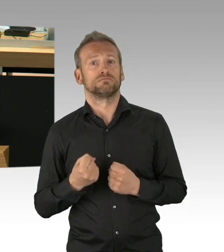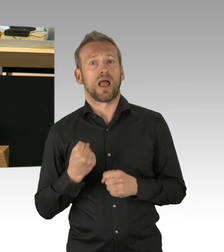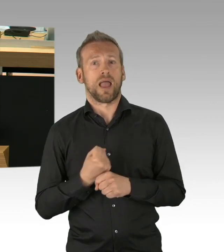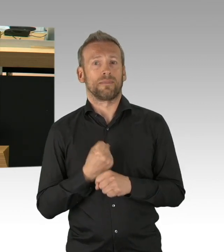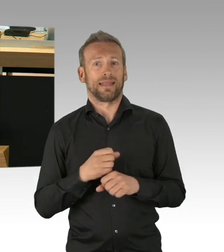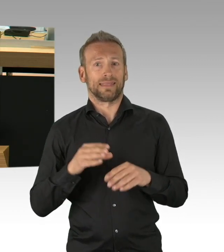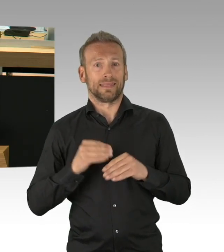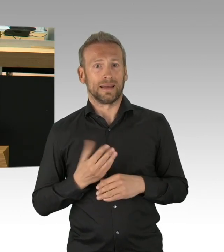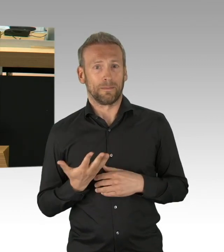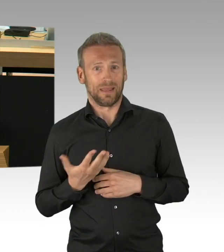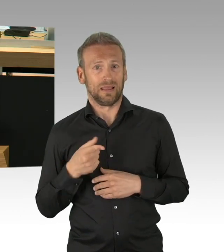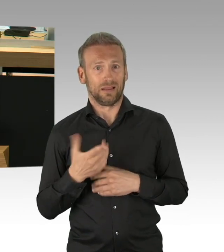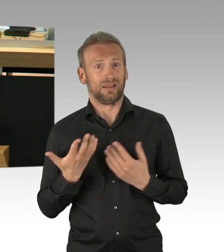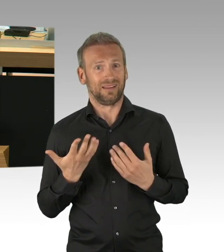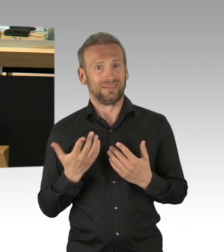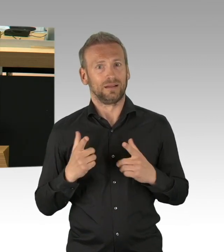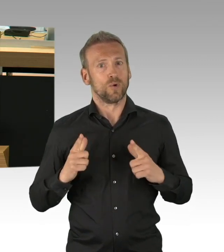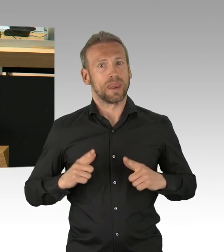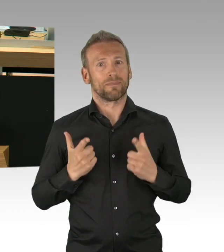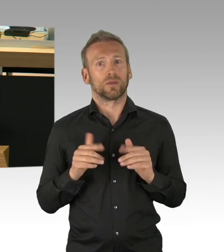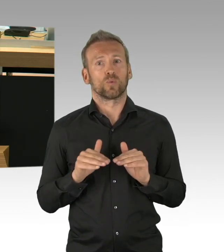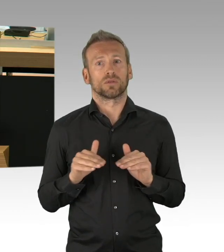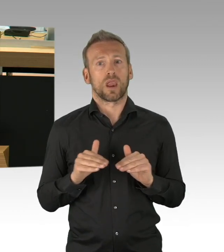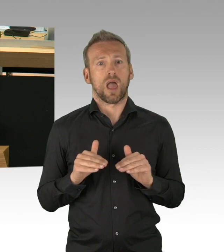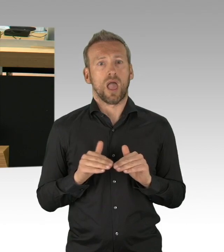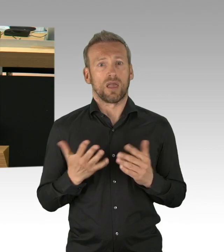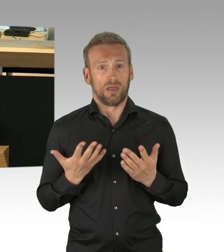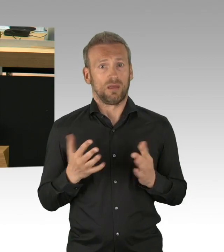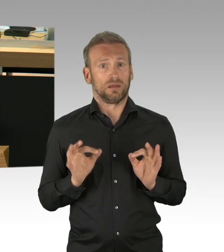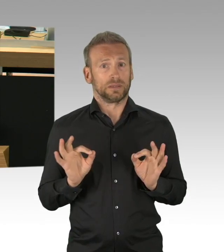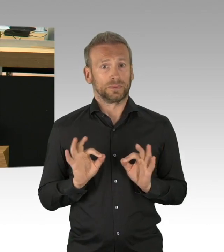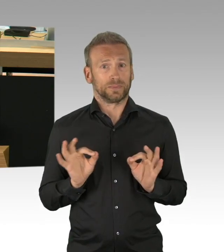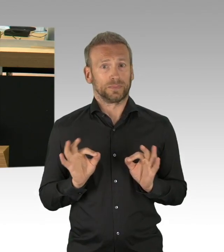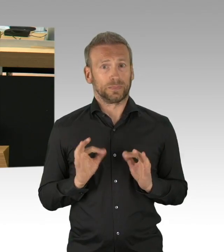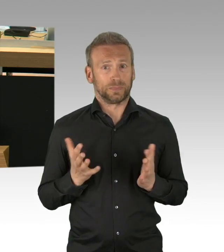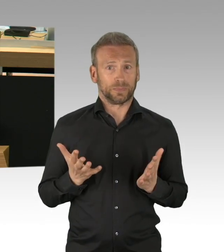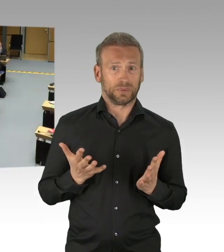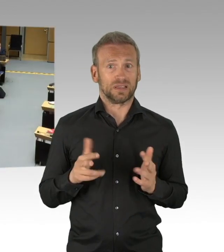Sie sind ebenso ernst zu nehmen, wie die Angst vor der Virusinfektion selbst. (Beifall)